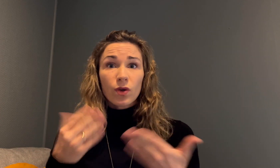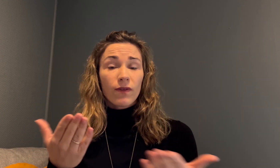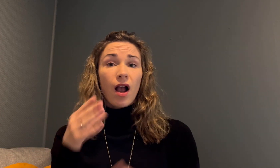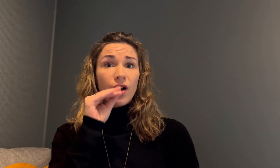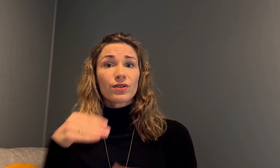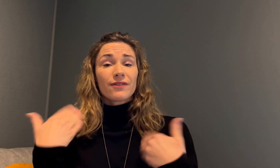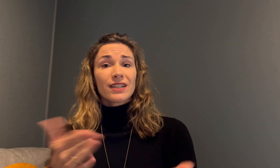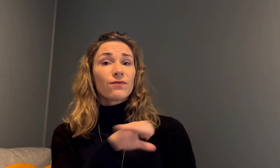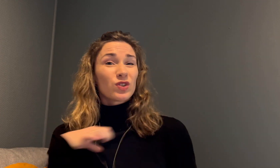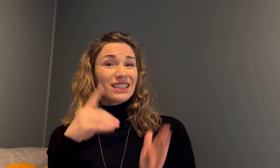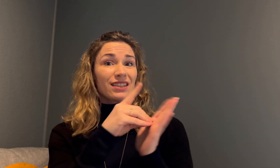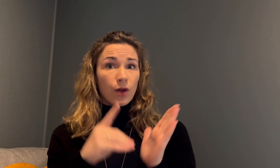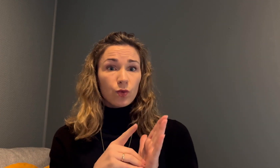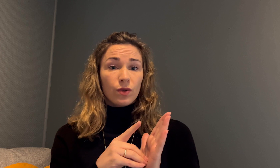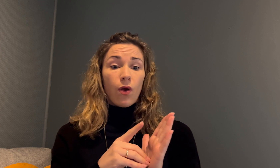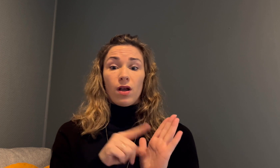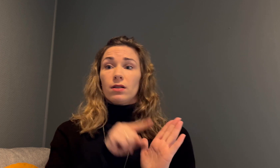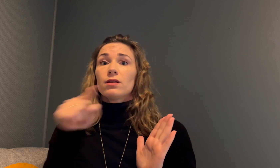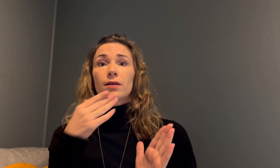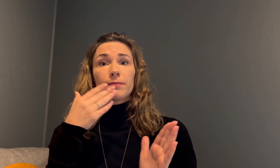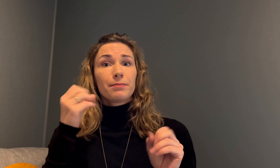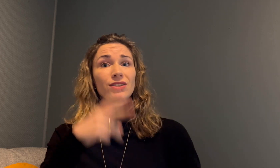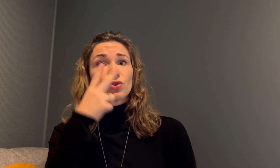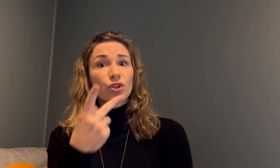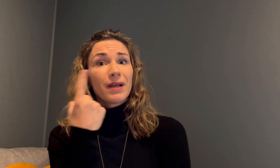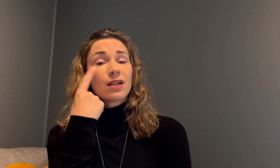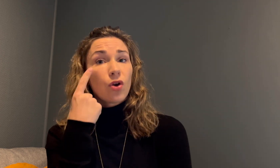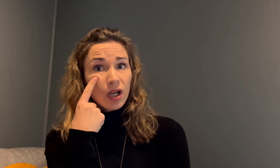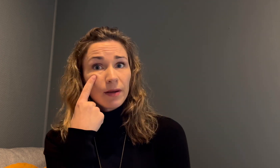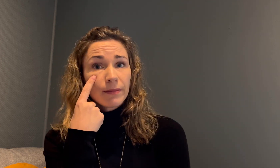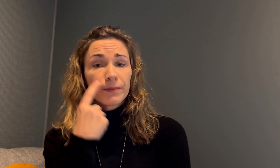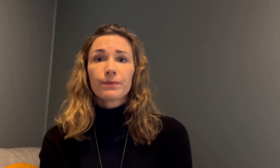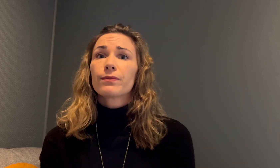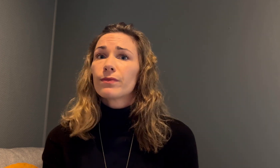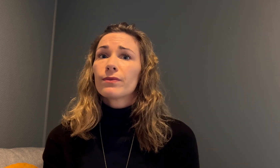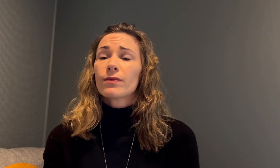Resultatet ble at Anette fikk forsinket diagnose og mistet synet på det ene øyet.